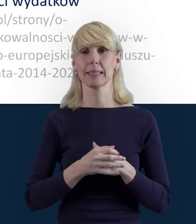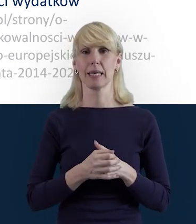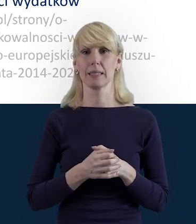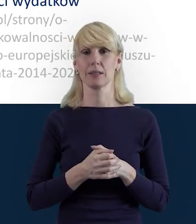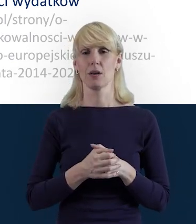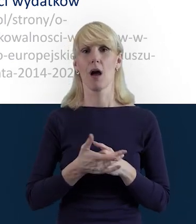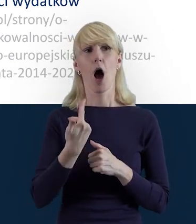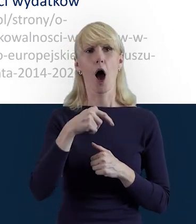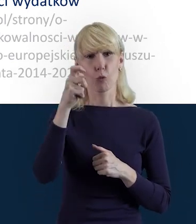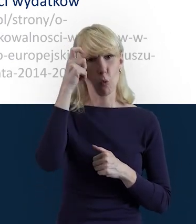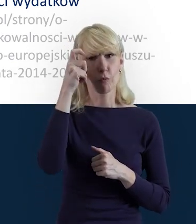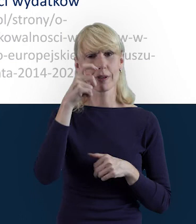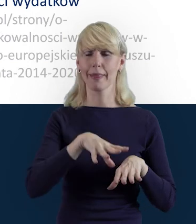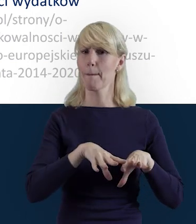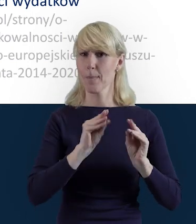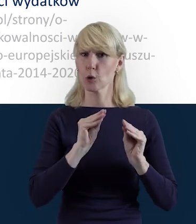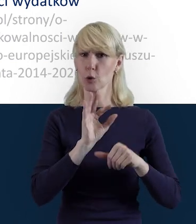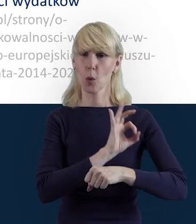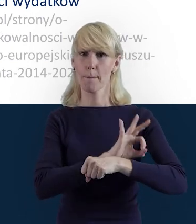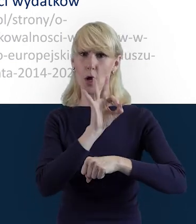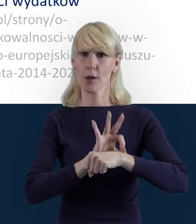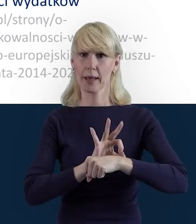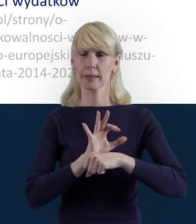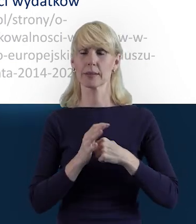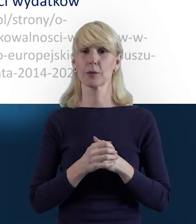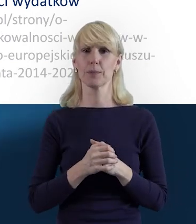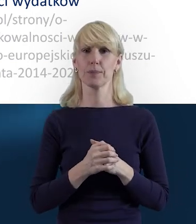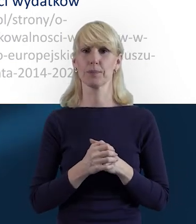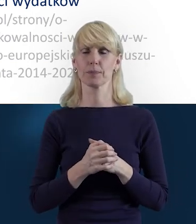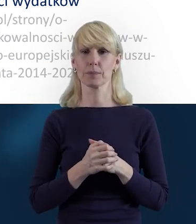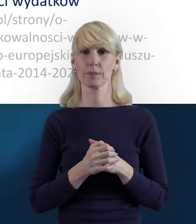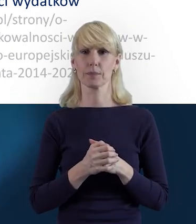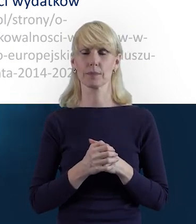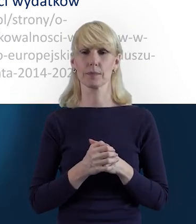Zwłaszcza na początku, kiedy zajmiemy się tę realizacją projektu,